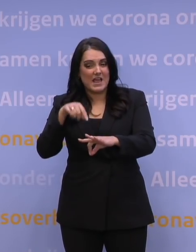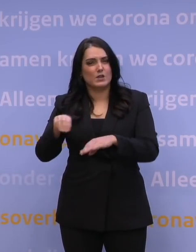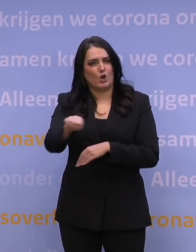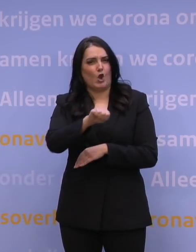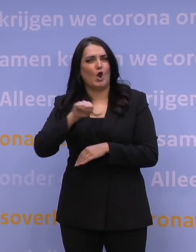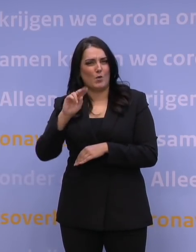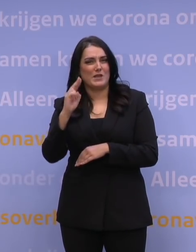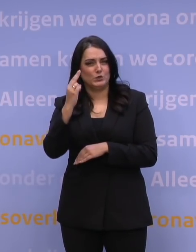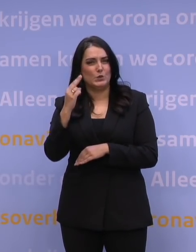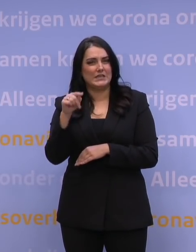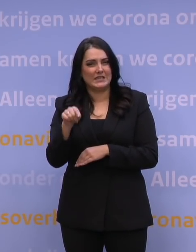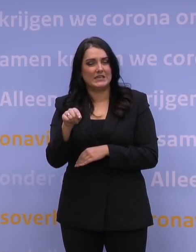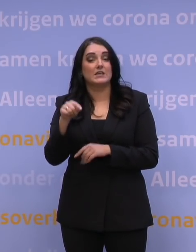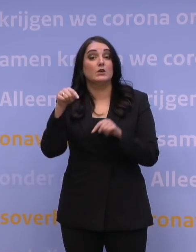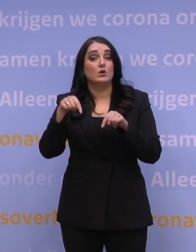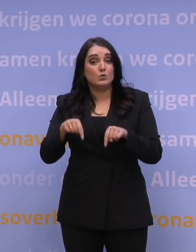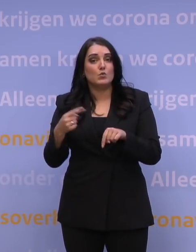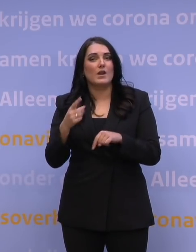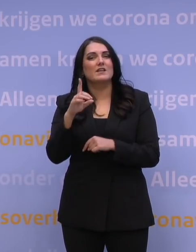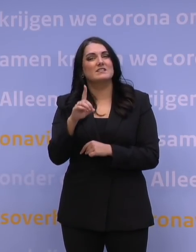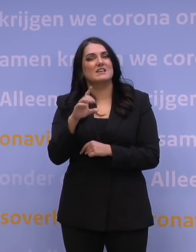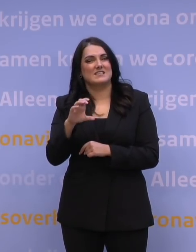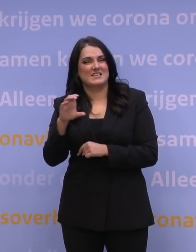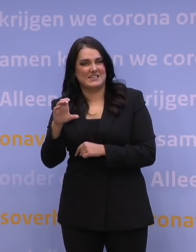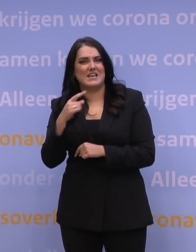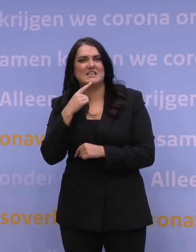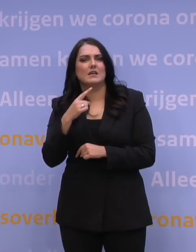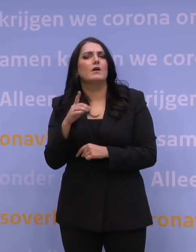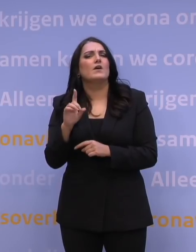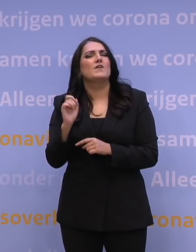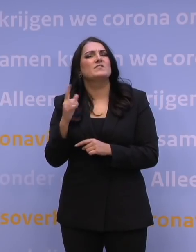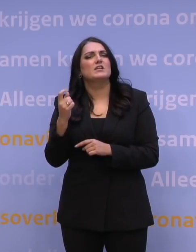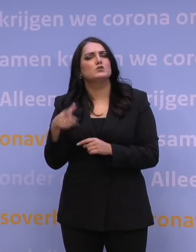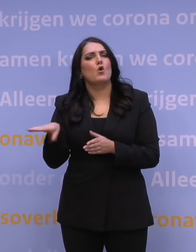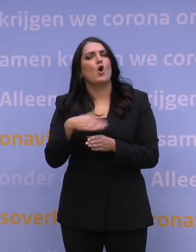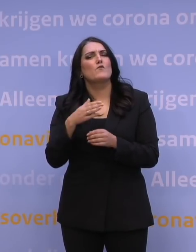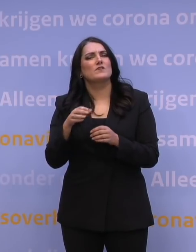daar waar nu alleen een DCC genoeg is, een digital covid certificate genoeg is om te kunnen reizen,